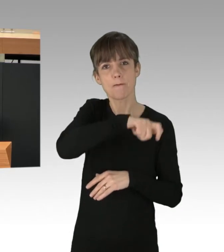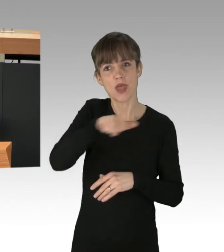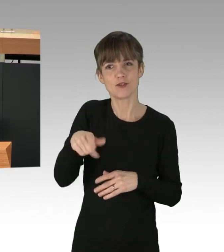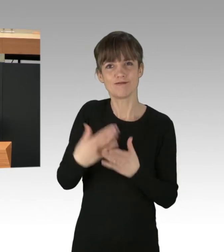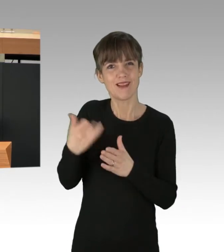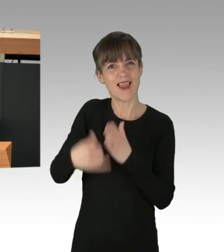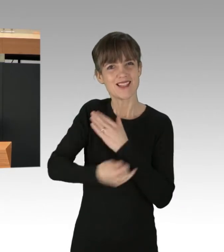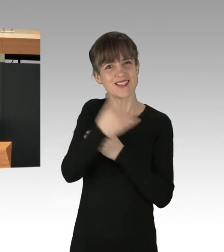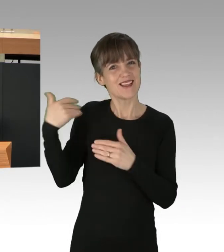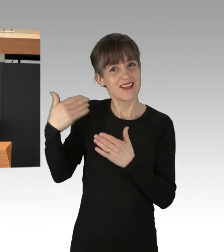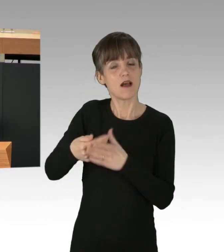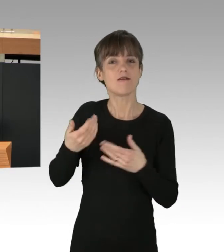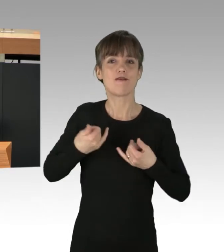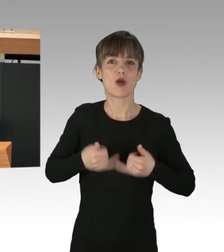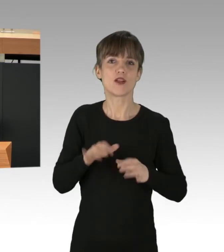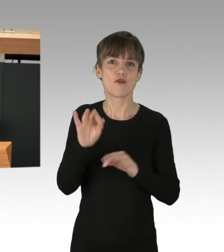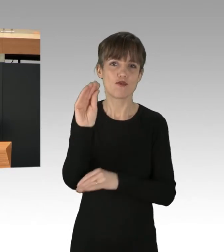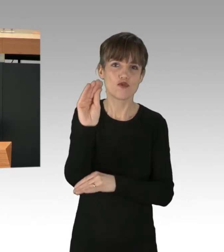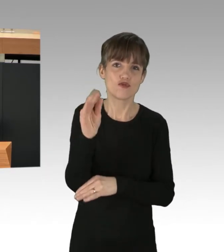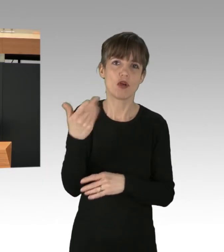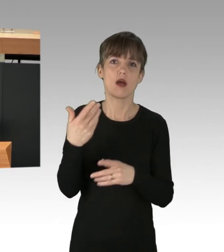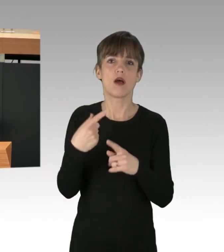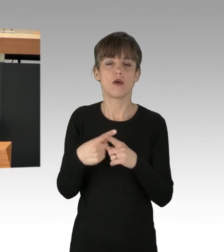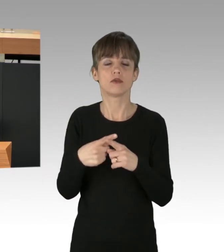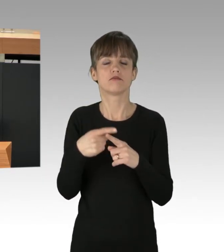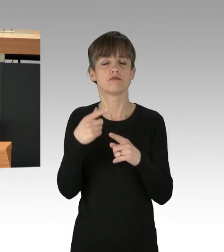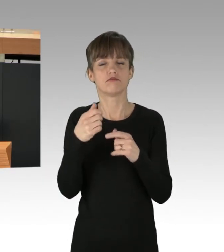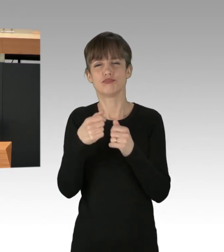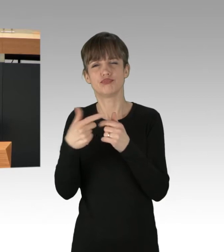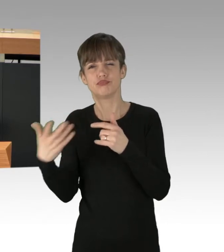"Extinction Rebellion", "Ende Gelände" und vielen anderen auf den Straßen waren.